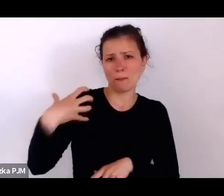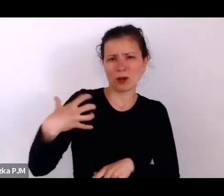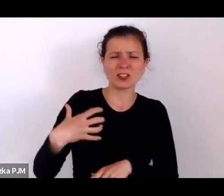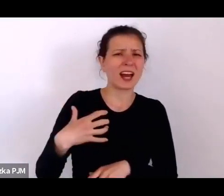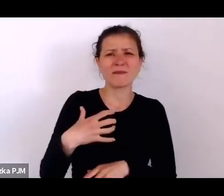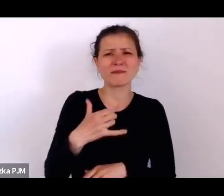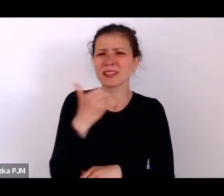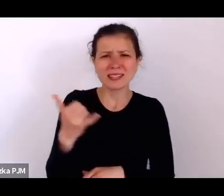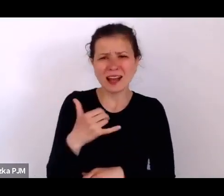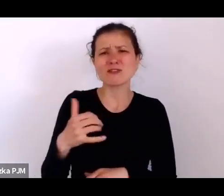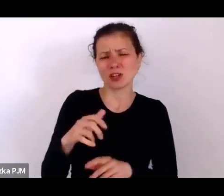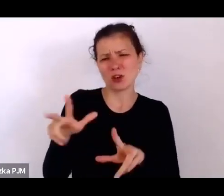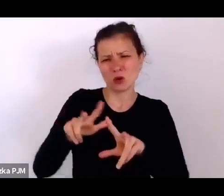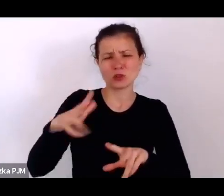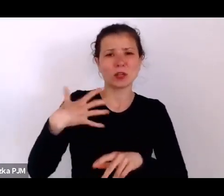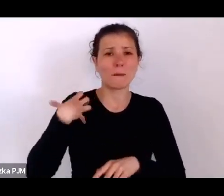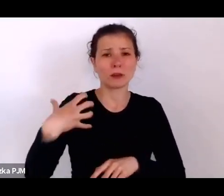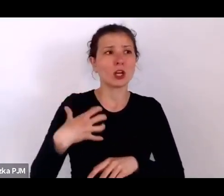że to było tak wmontowane w strukturą społeczną